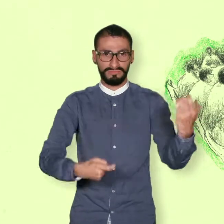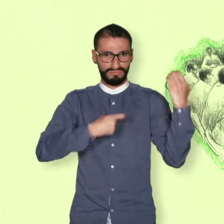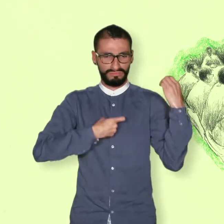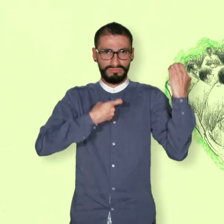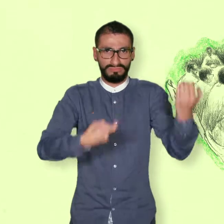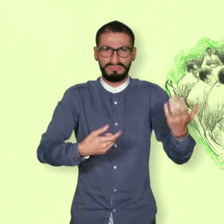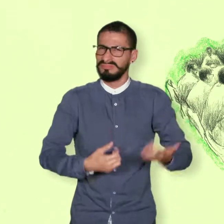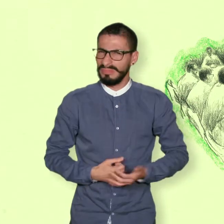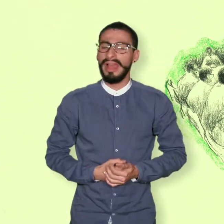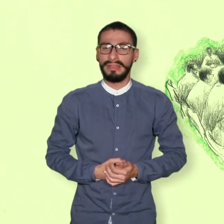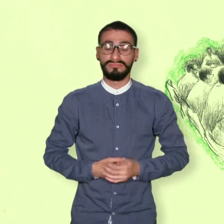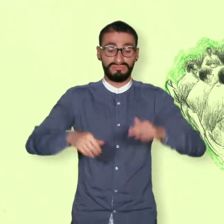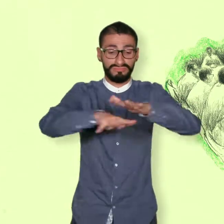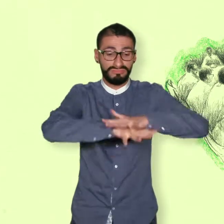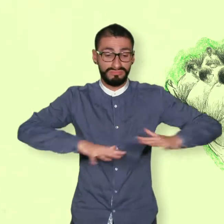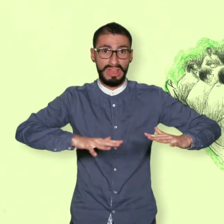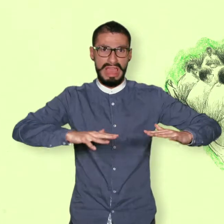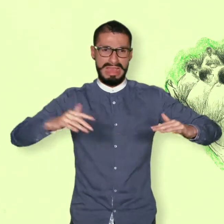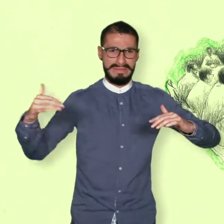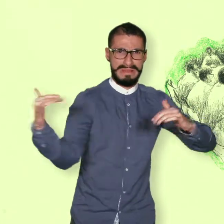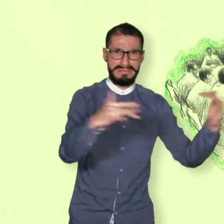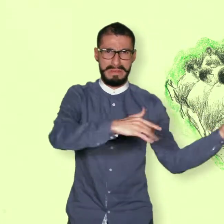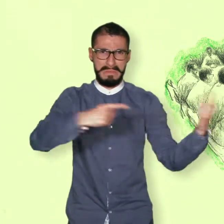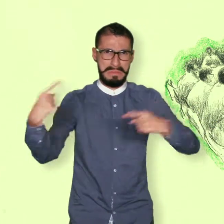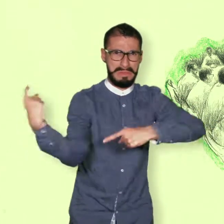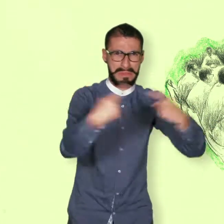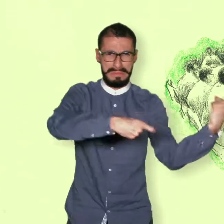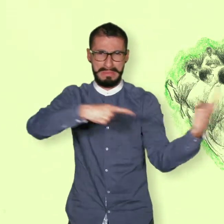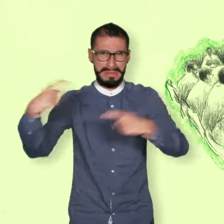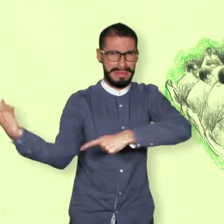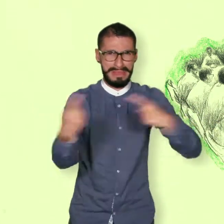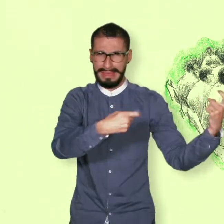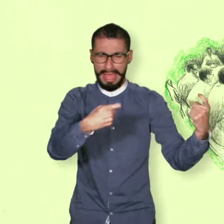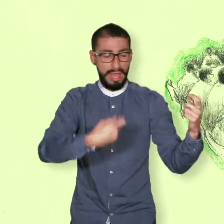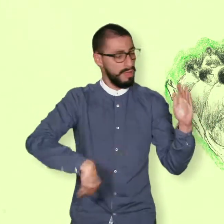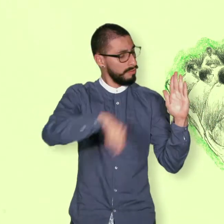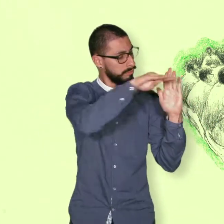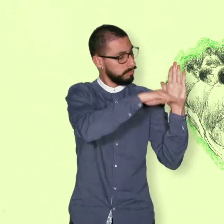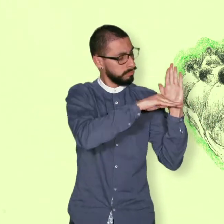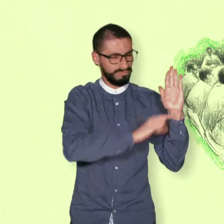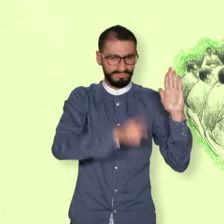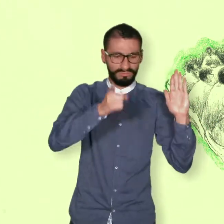El fin del conflicto. Medidas para la dejación de armas por las FARC.